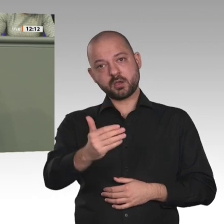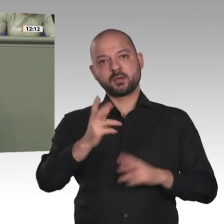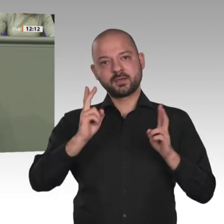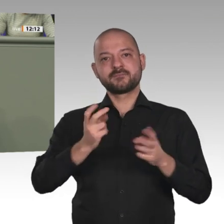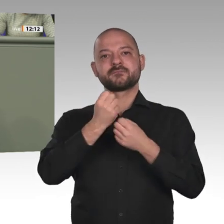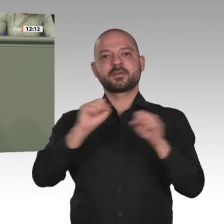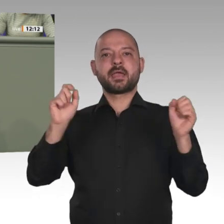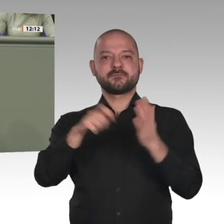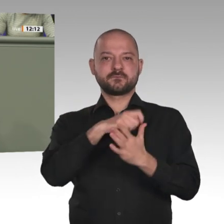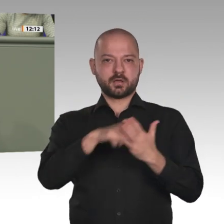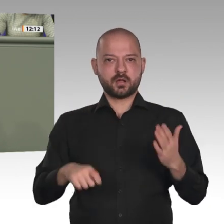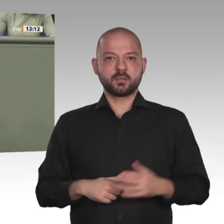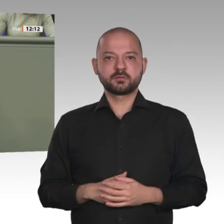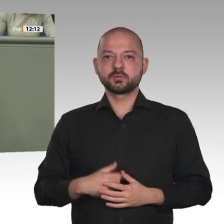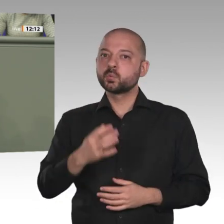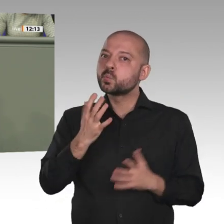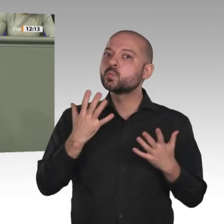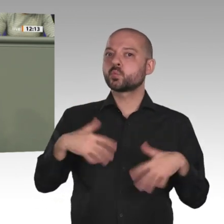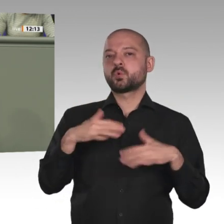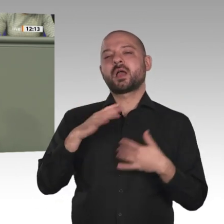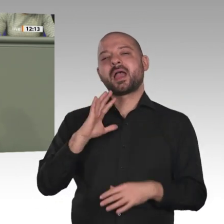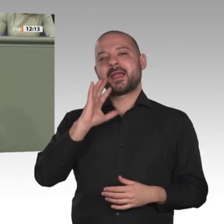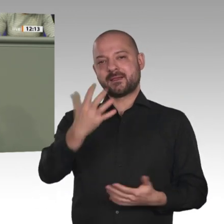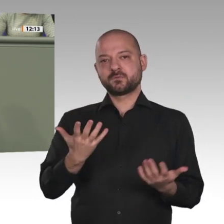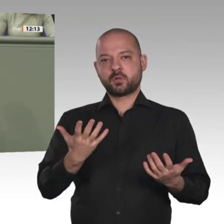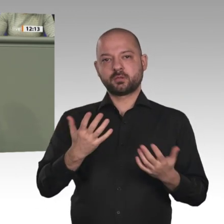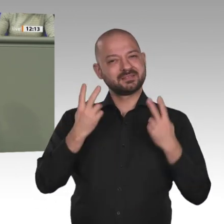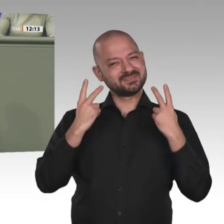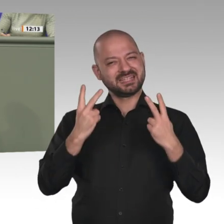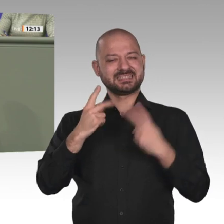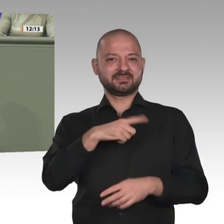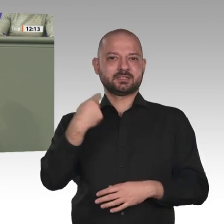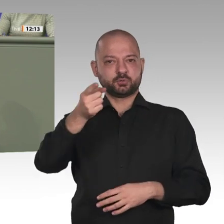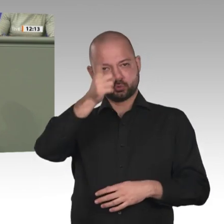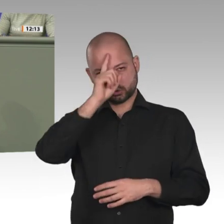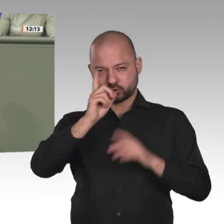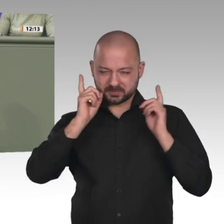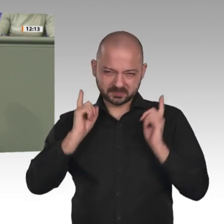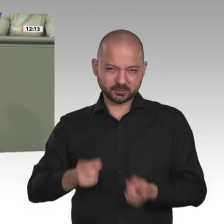Herr Kollege Schmidt, ich bin ein bisschen anderer Meinung, ob wir alles mit Konditionalitäten